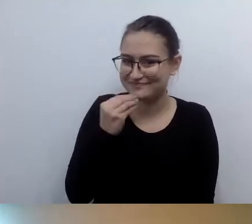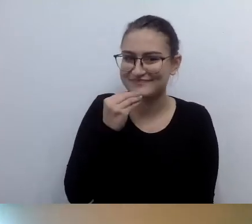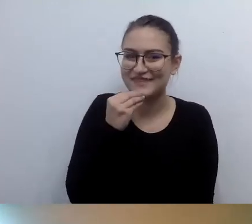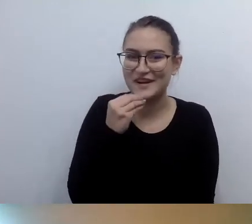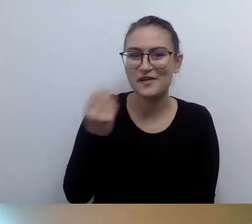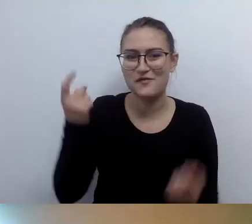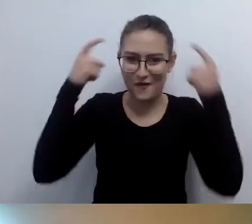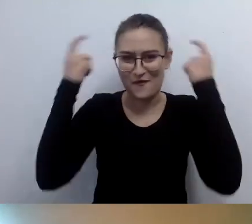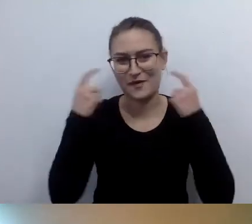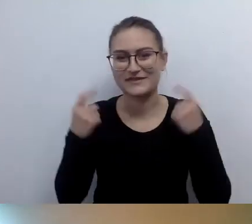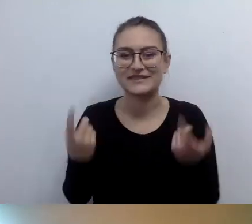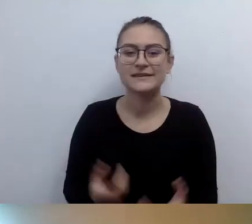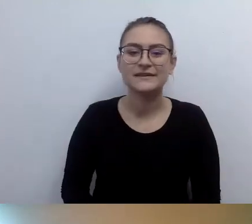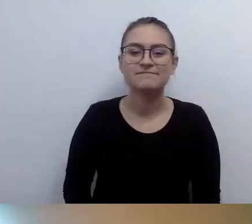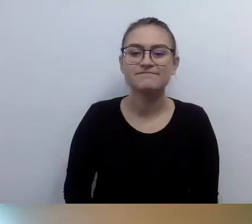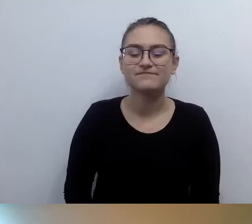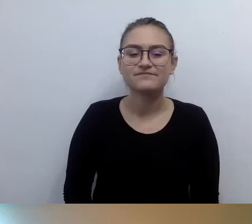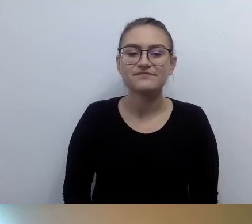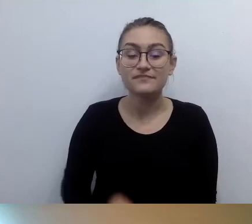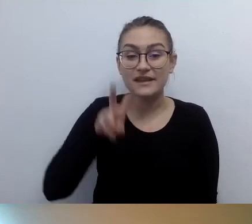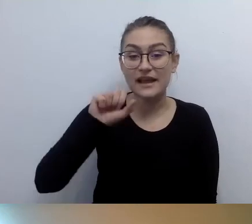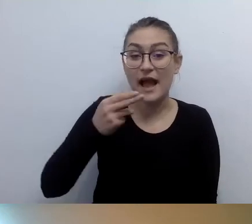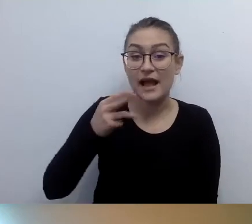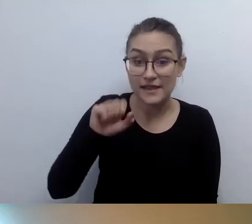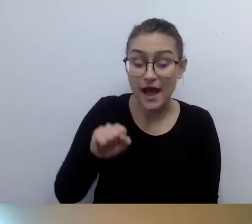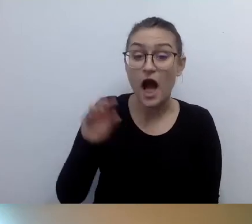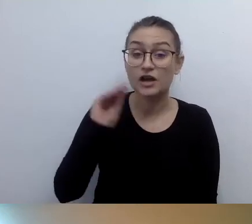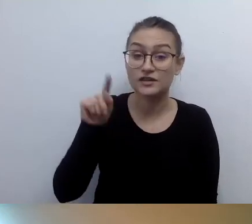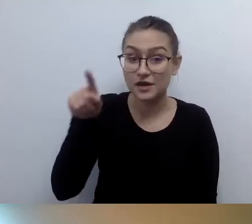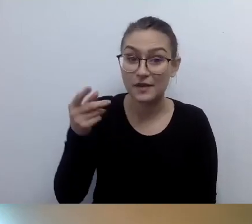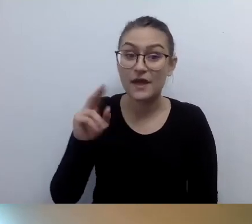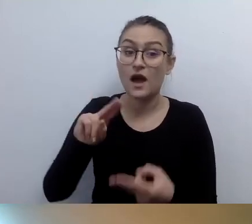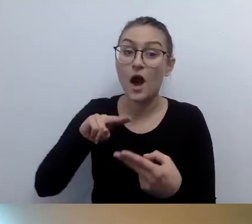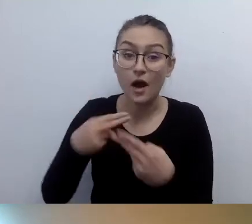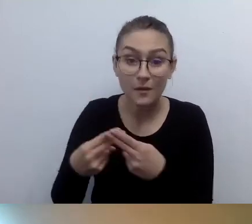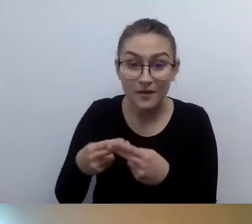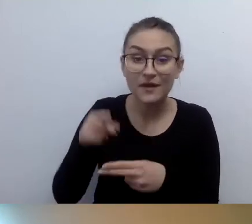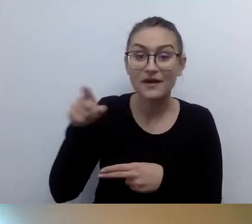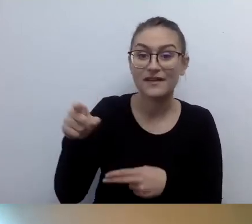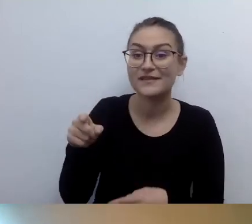MAŁGORZATA: Hania jeszcze napisała: Dziękuję za odpowiedź. Opisałam wszystkich prelegentów, łącznie z kolorem swetra i rodzajem ściegu.